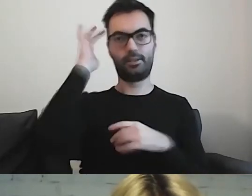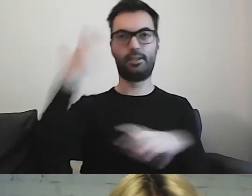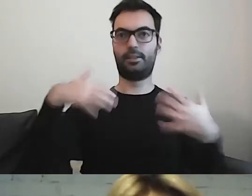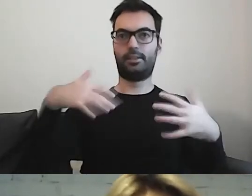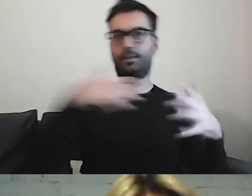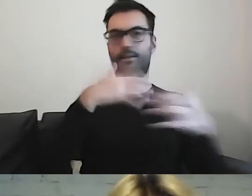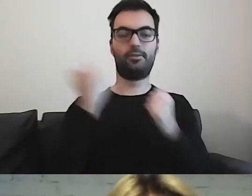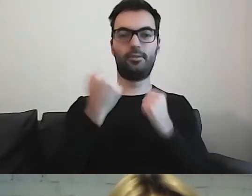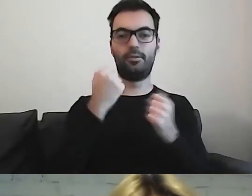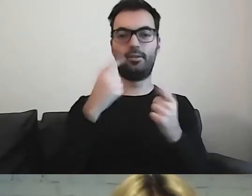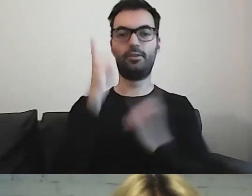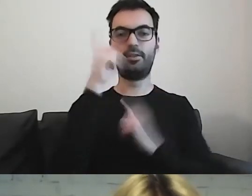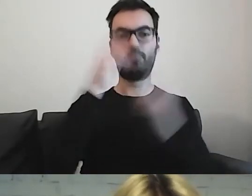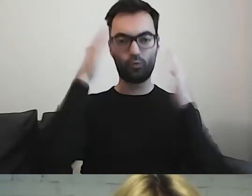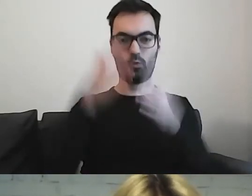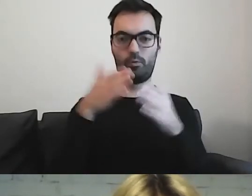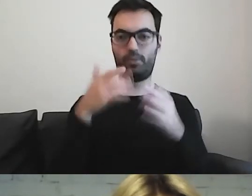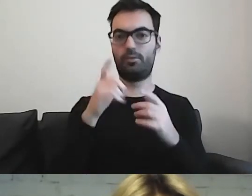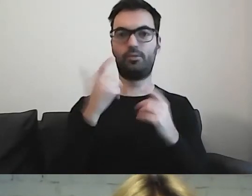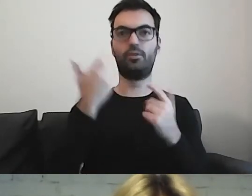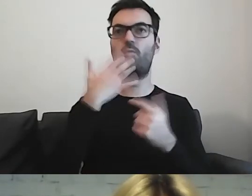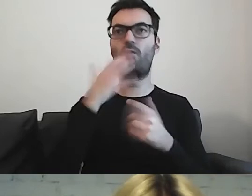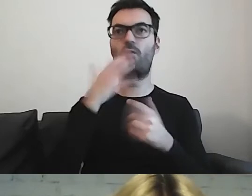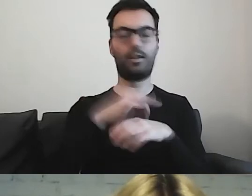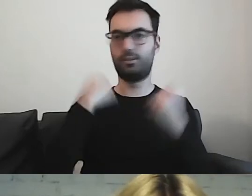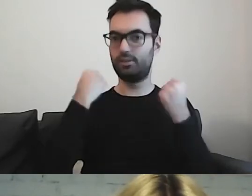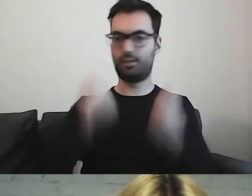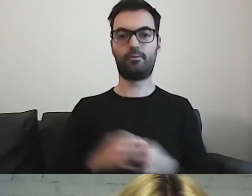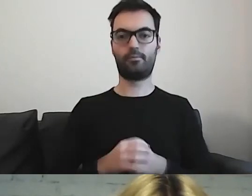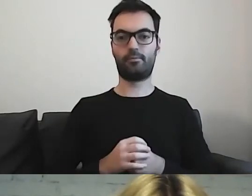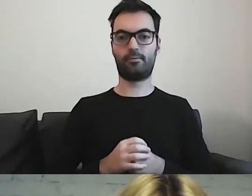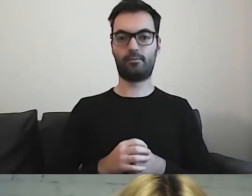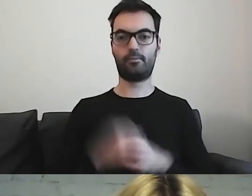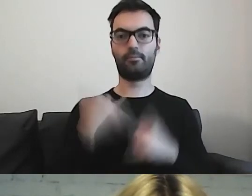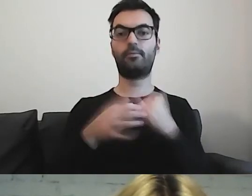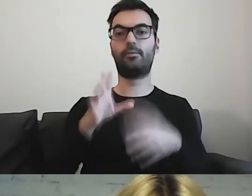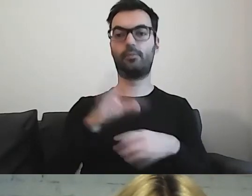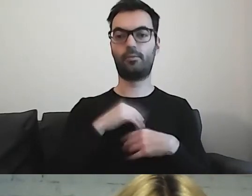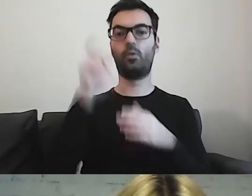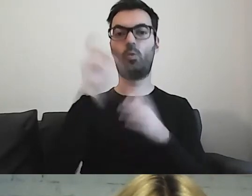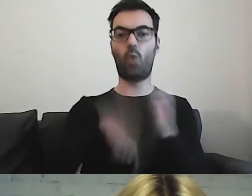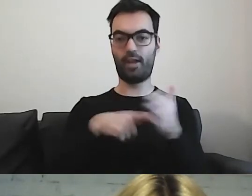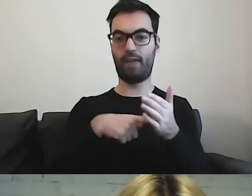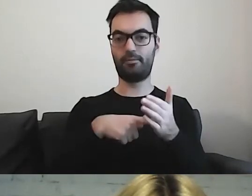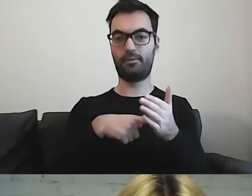Trudno nam się skupić na tym, co mówi lekarz. Gdy dostaniemy ulotkę, gdzie mamy krok po kroku,